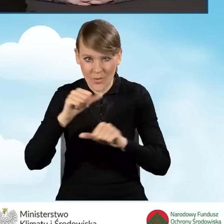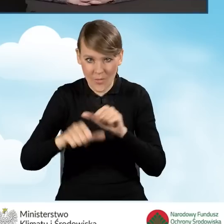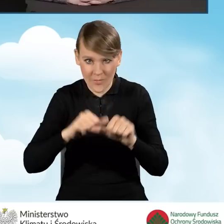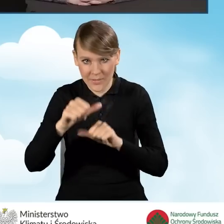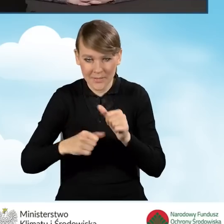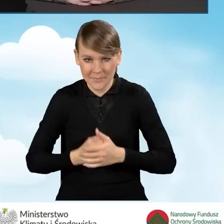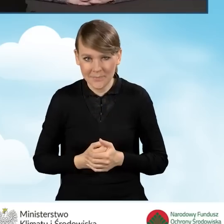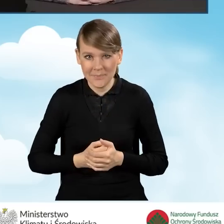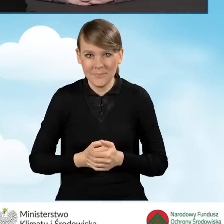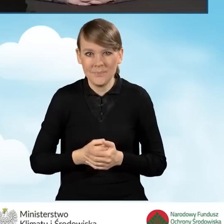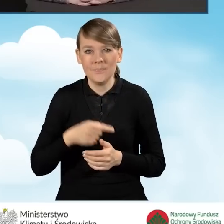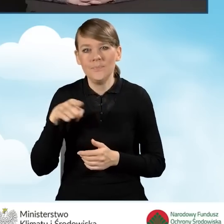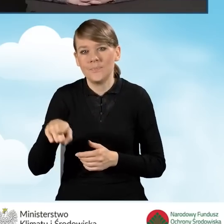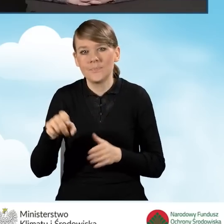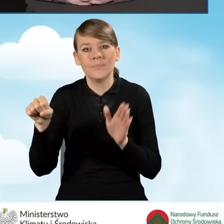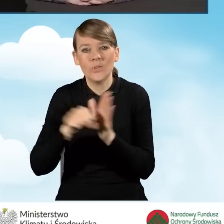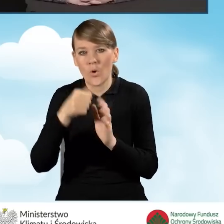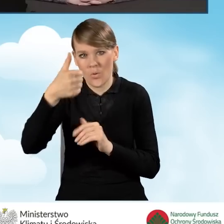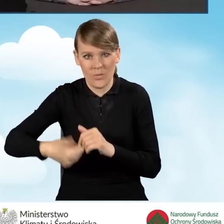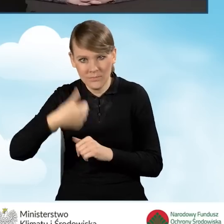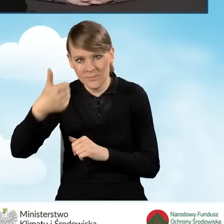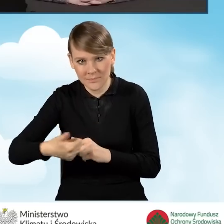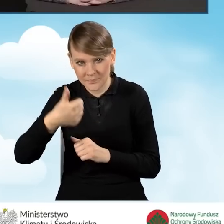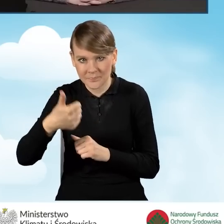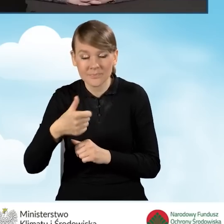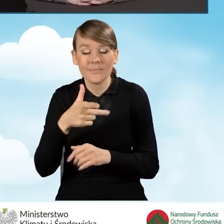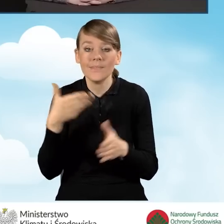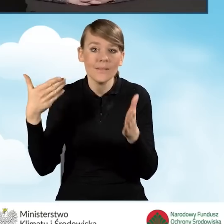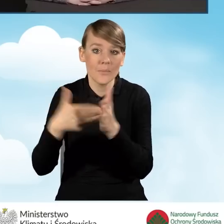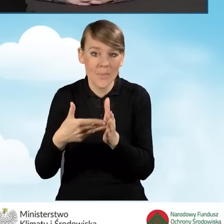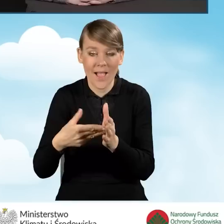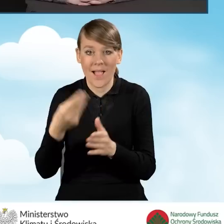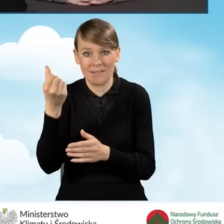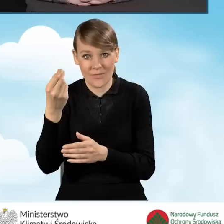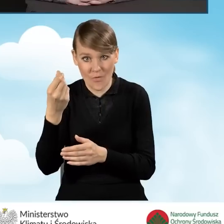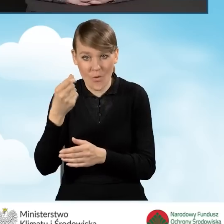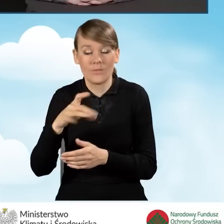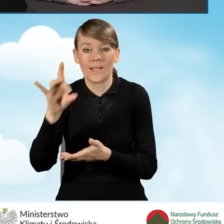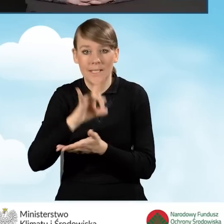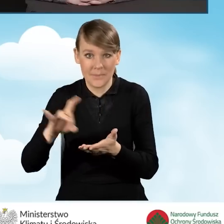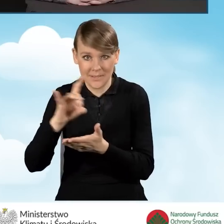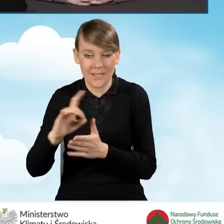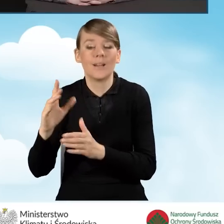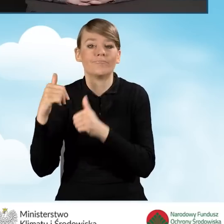do upływu roku od zawarcia porozumienia. Maksymalna kwota, jaką gmina może otrzymać tego dofinansowania